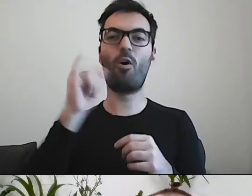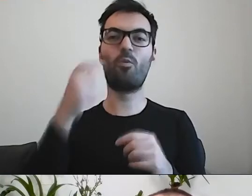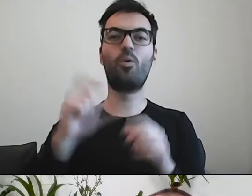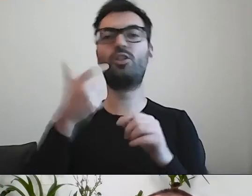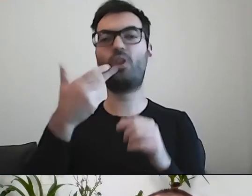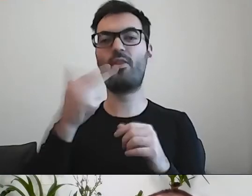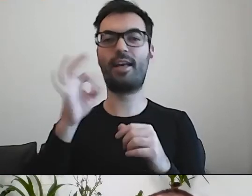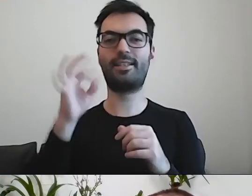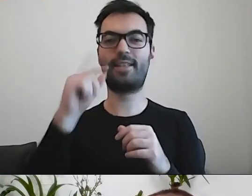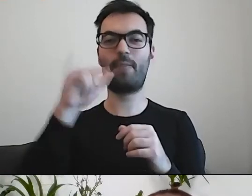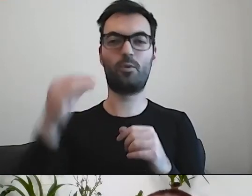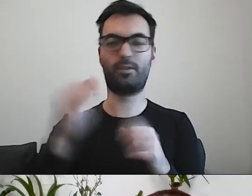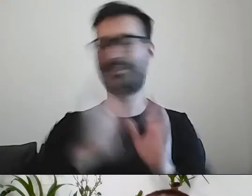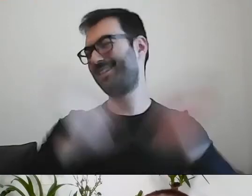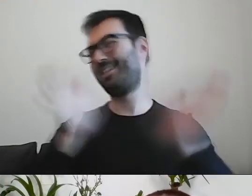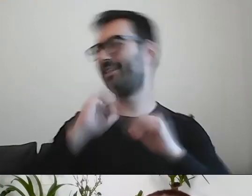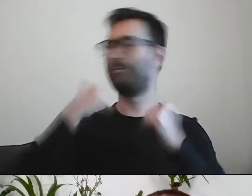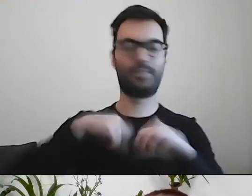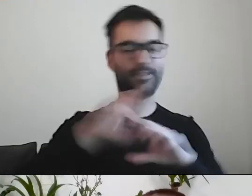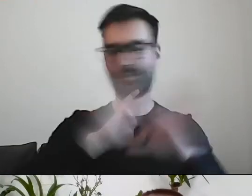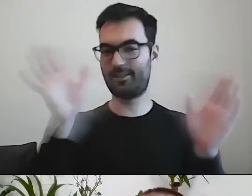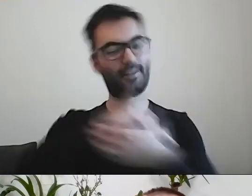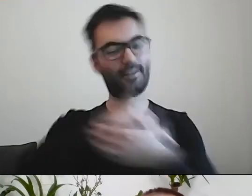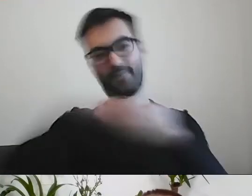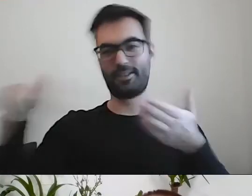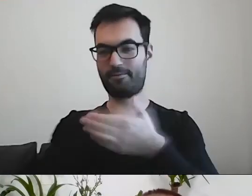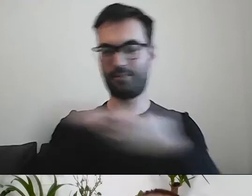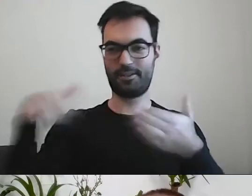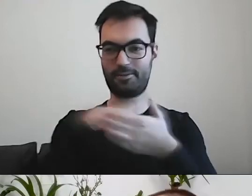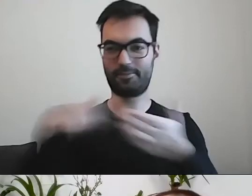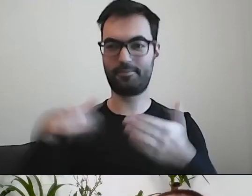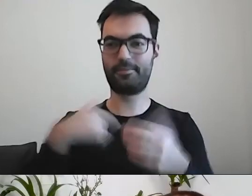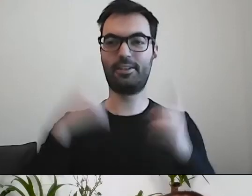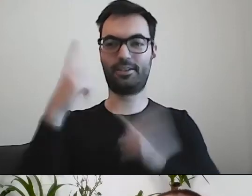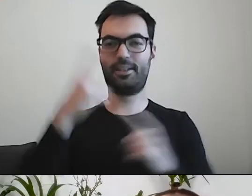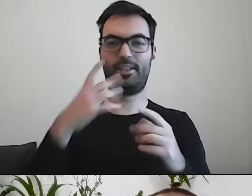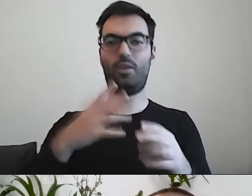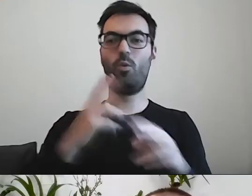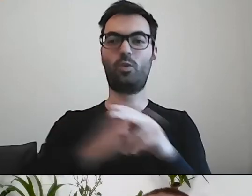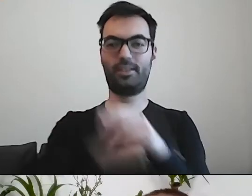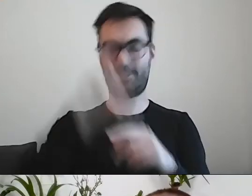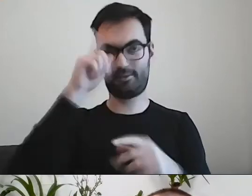PAWEŁ: Nie, nie, nie. Wszystko do wykreślenia. Urzędnicy czasem się bardzo dziwią, jak im to wykreślamy.